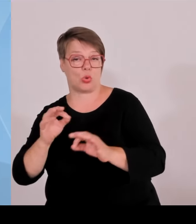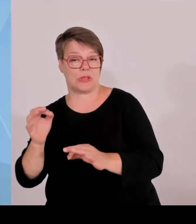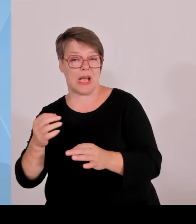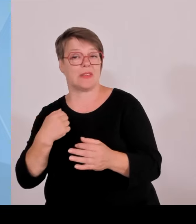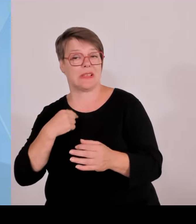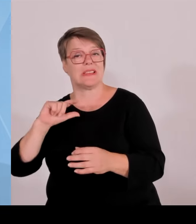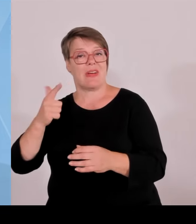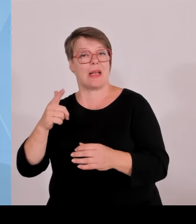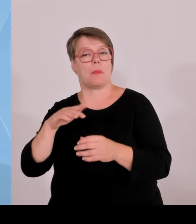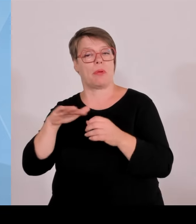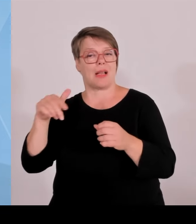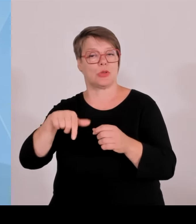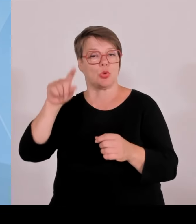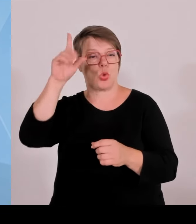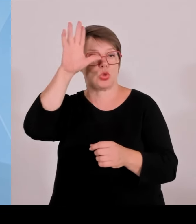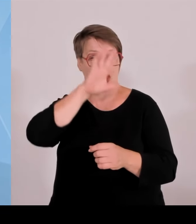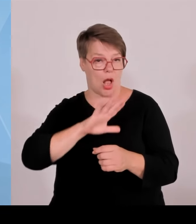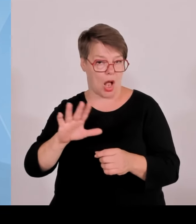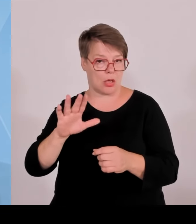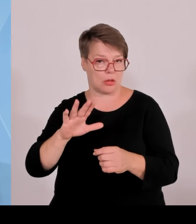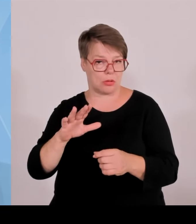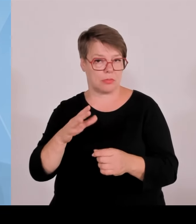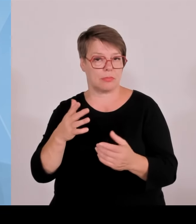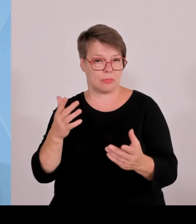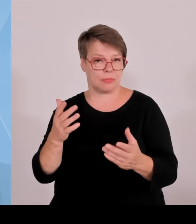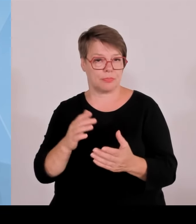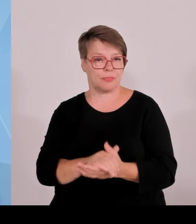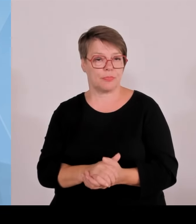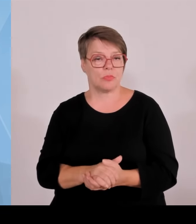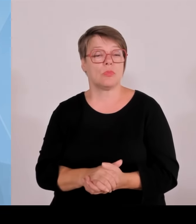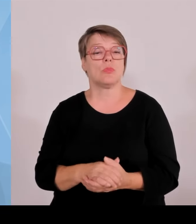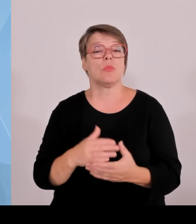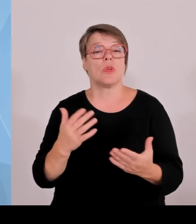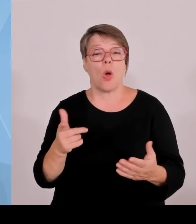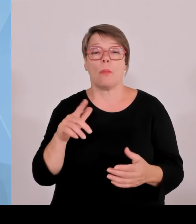Eckdaten verbessern wollen für das Gründerszenario über Kredite und